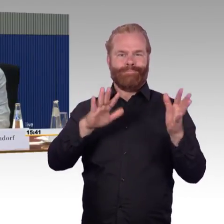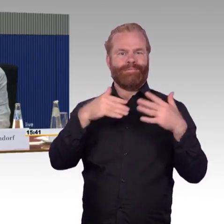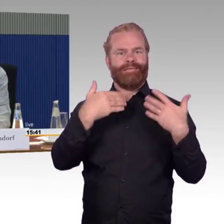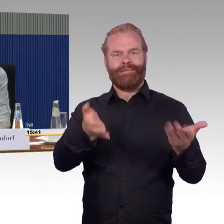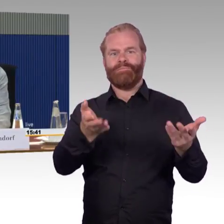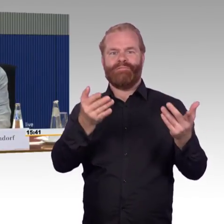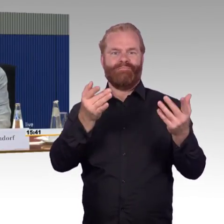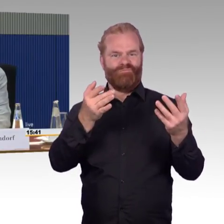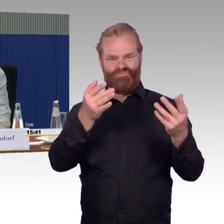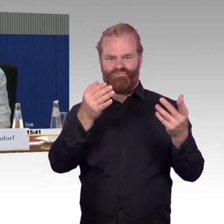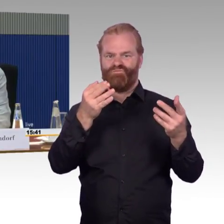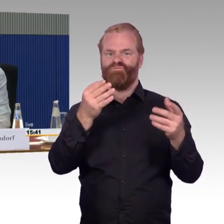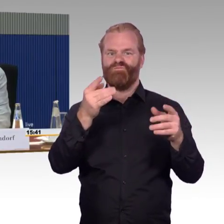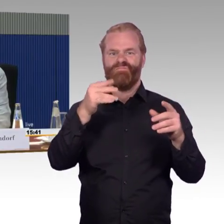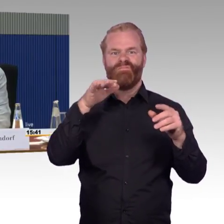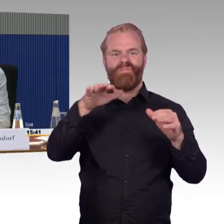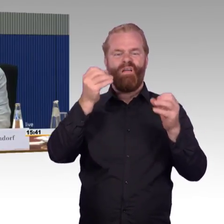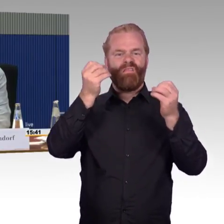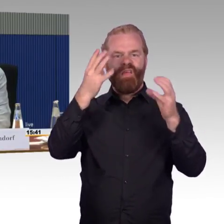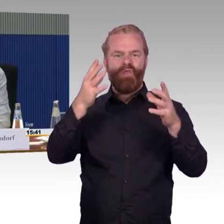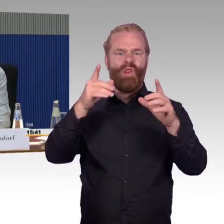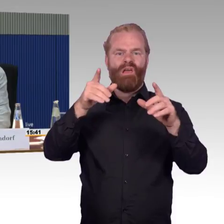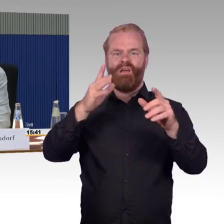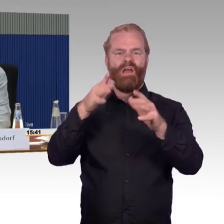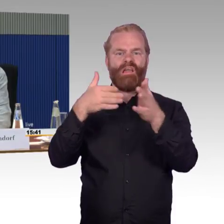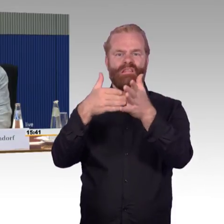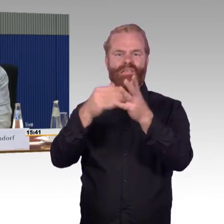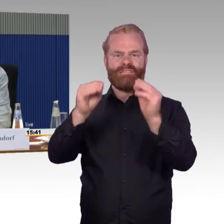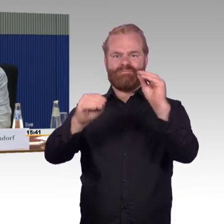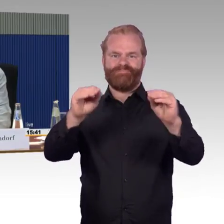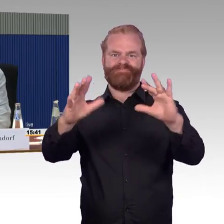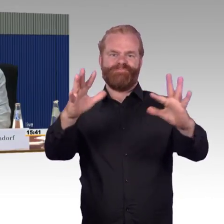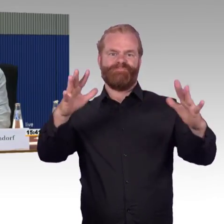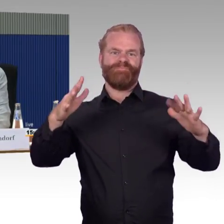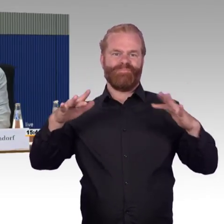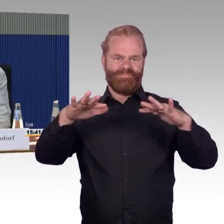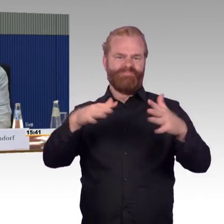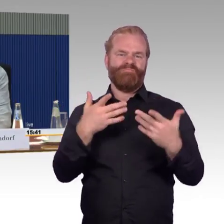weil es keine Lokreserven mehr gibt, wie es die früher gab. Da war das ohne weiteres möglich, einen Zug in die nächste Station zu